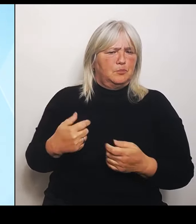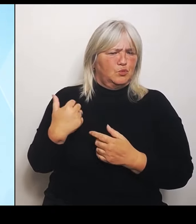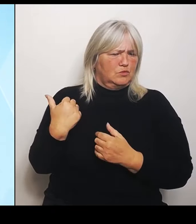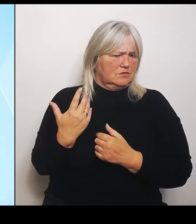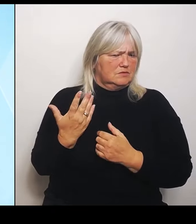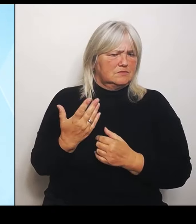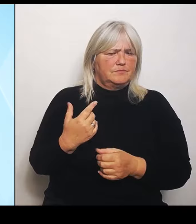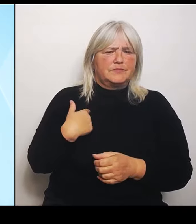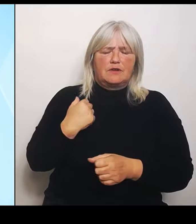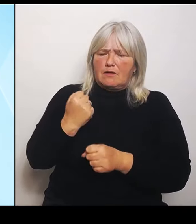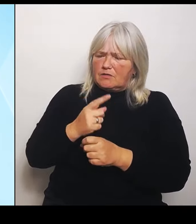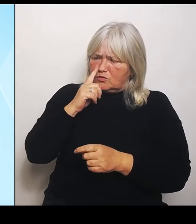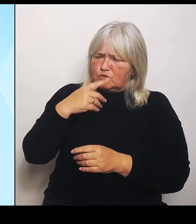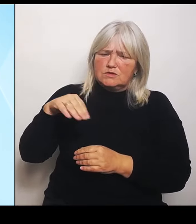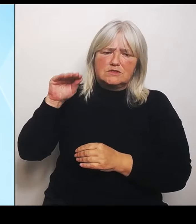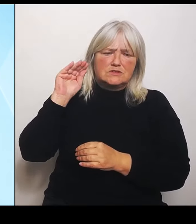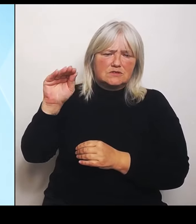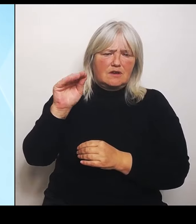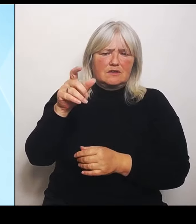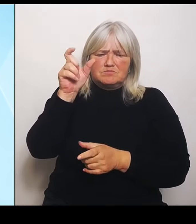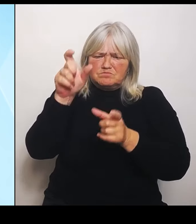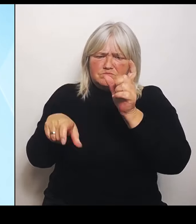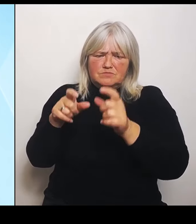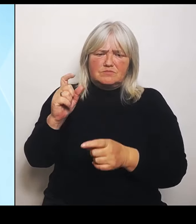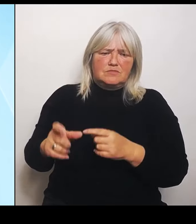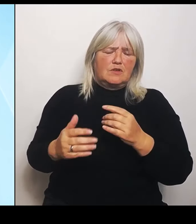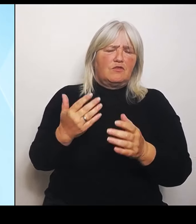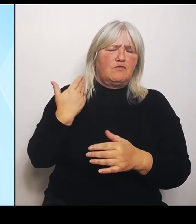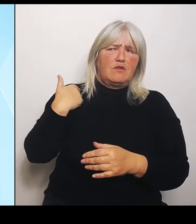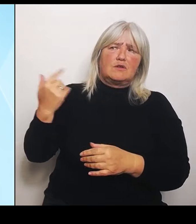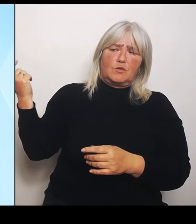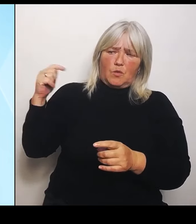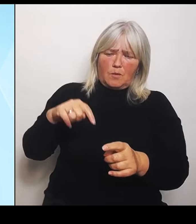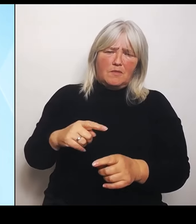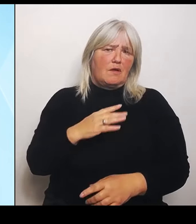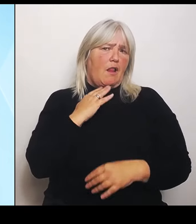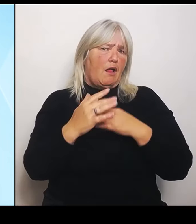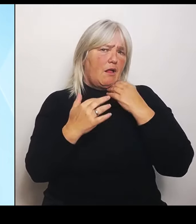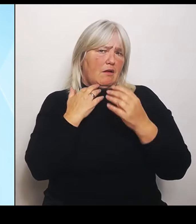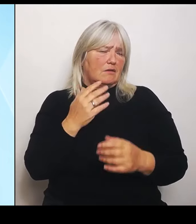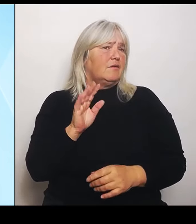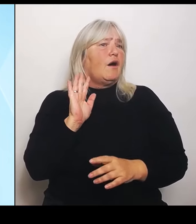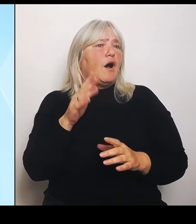geschwungen haben, als sie vor Ort waren, mit den Gummistiefeln jetzt auch einfach Taten folgen zu lassen.